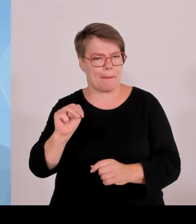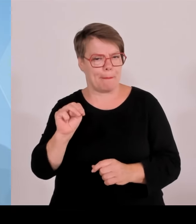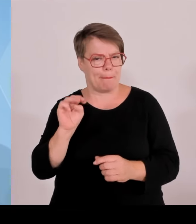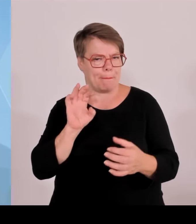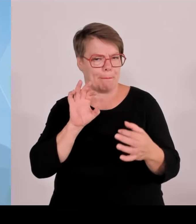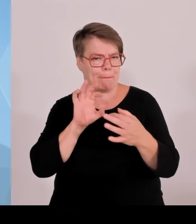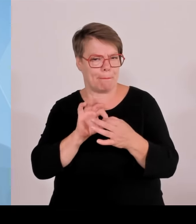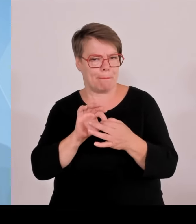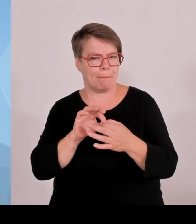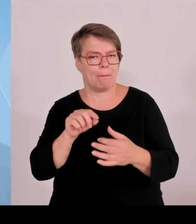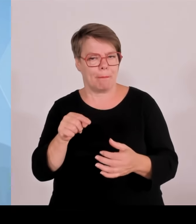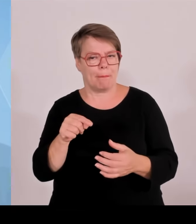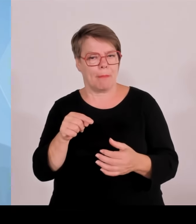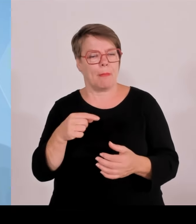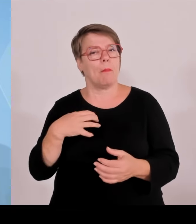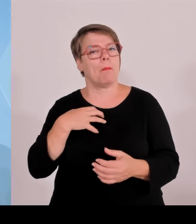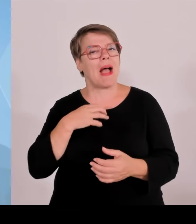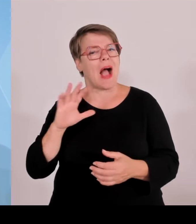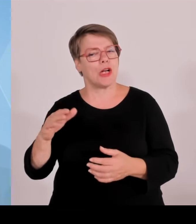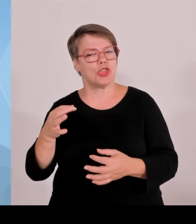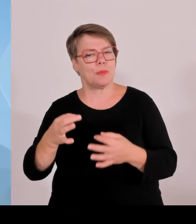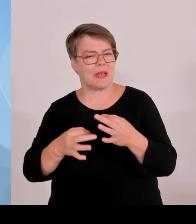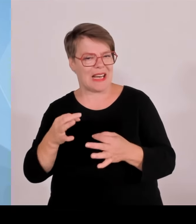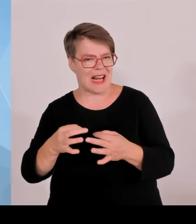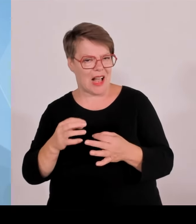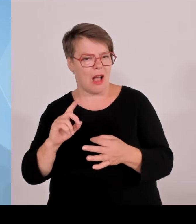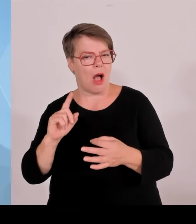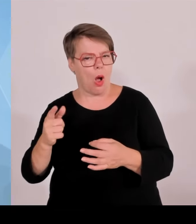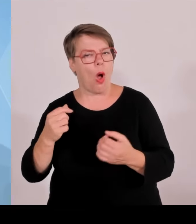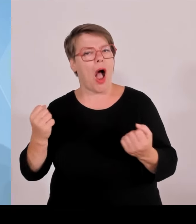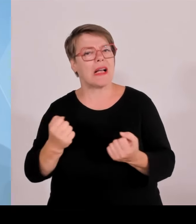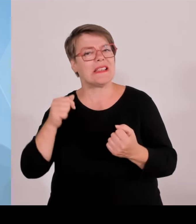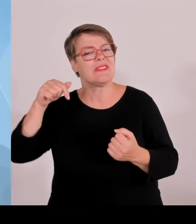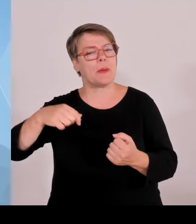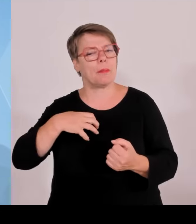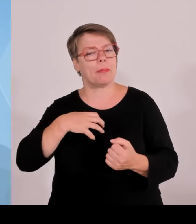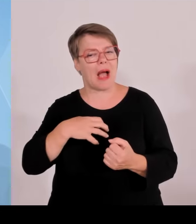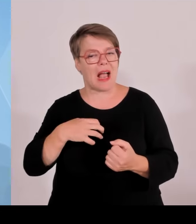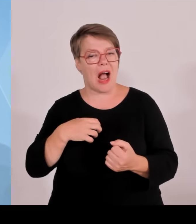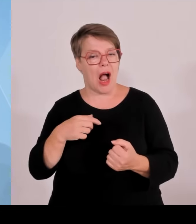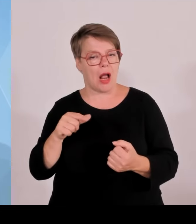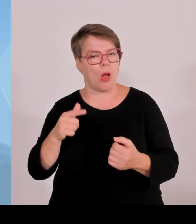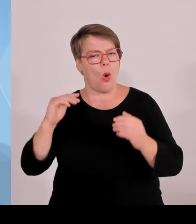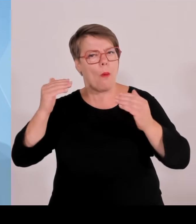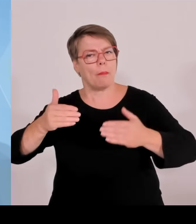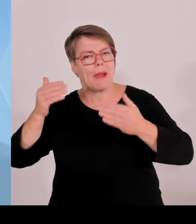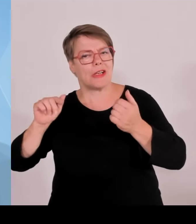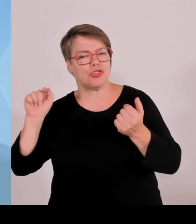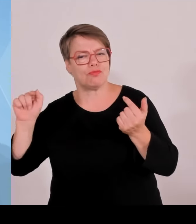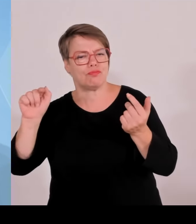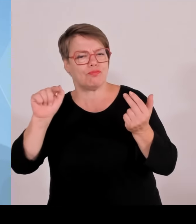stationiert waren, resümieren, dass diese sportliche Großveranstaltung in mehrerer